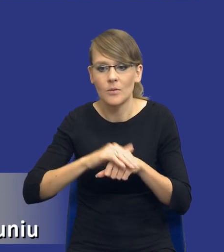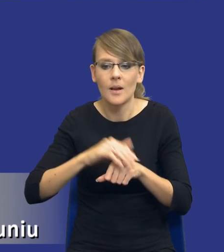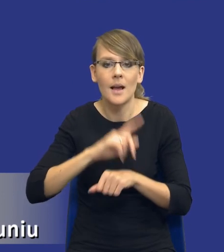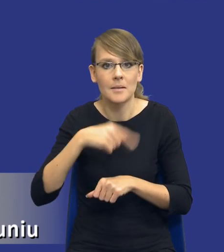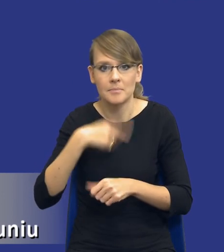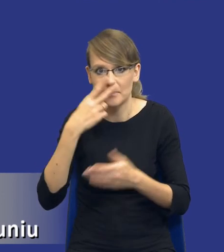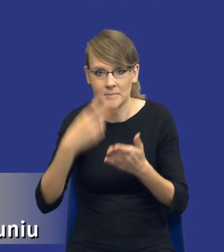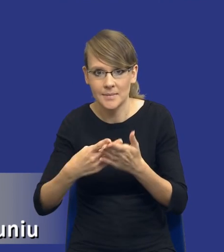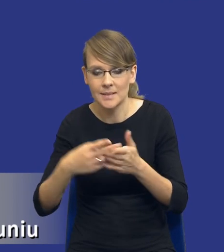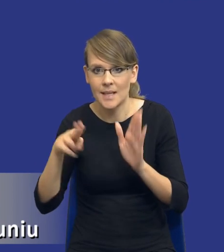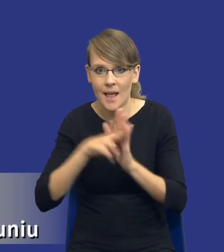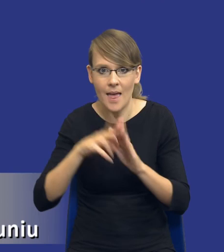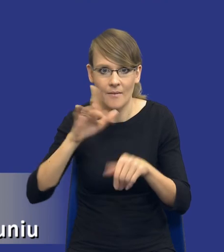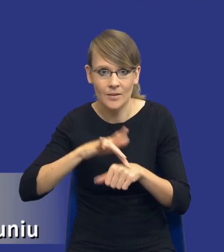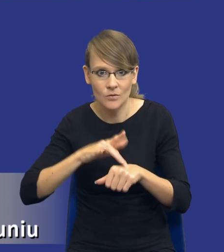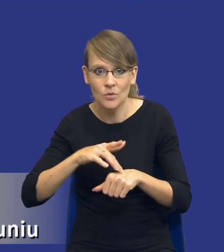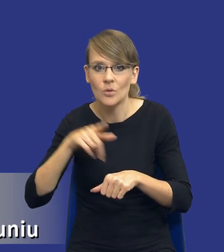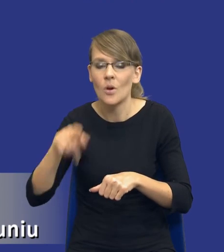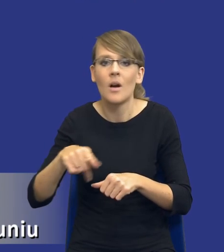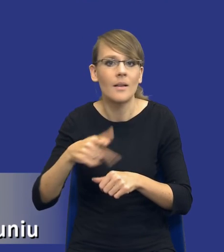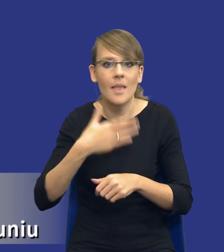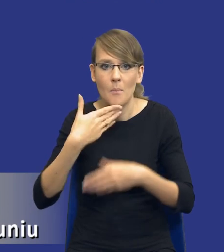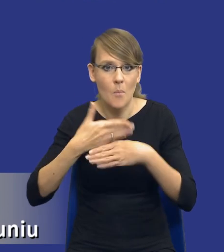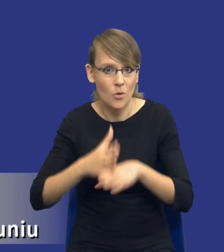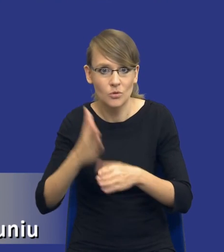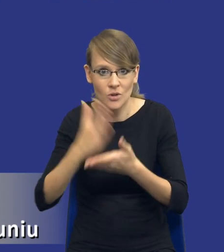brak podziału zamówienia na części w niektórych przypadkach może się okazać